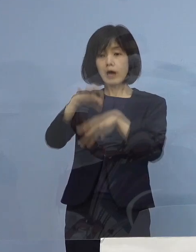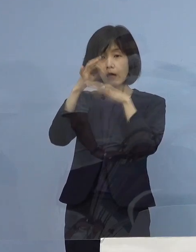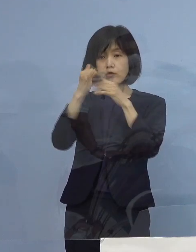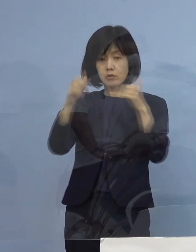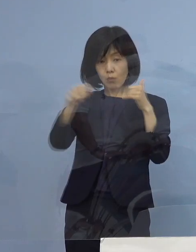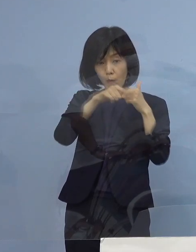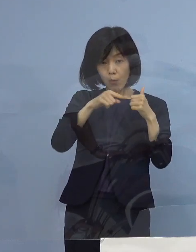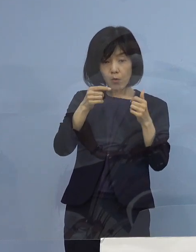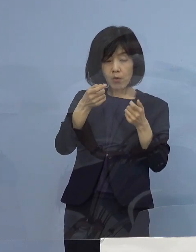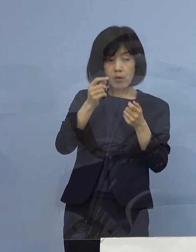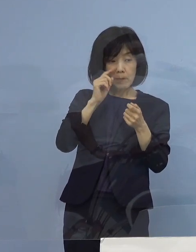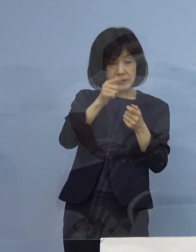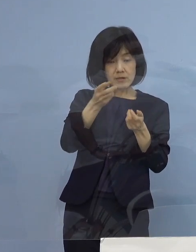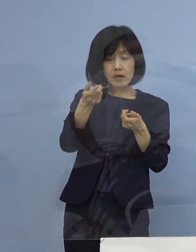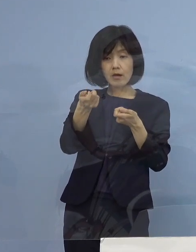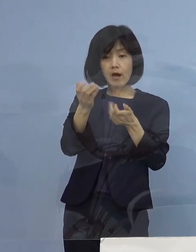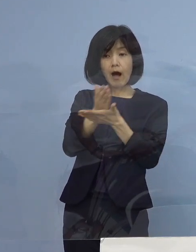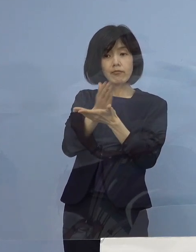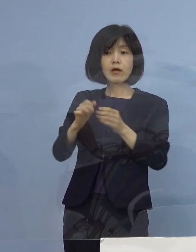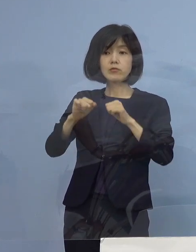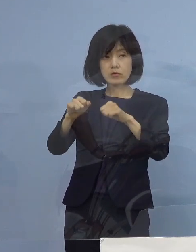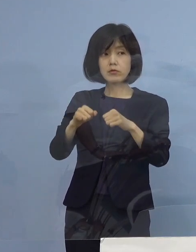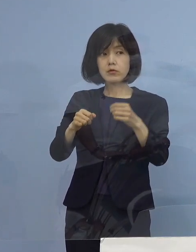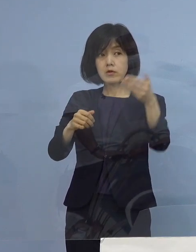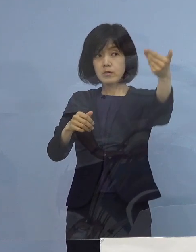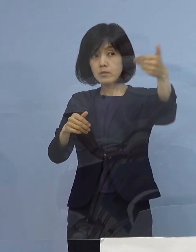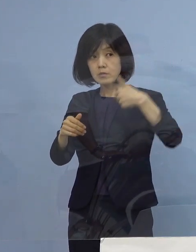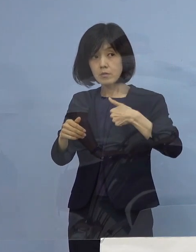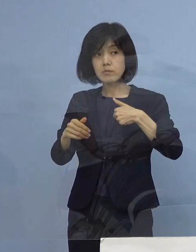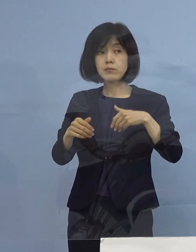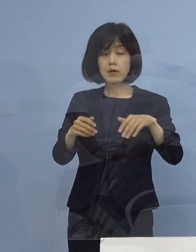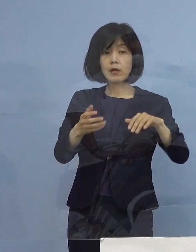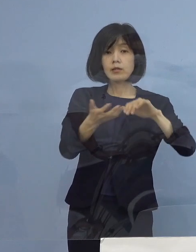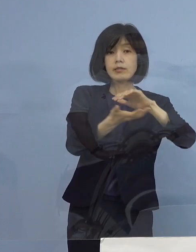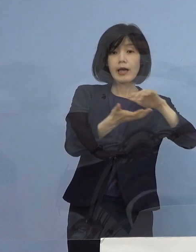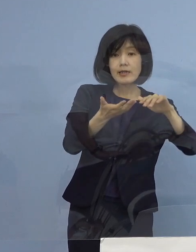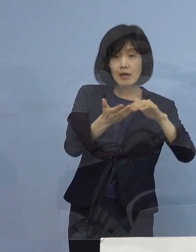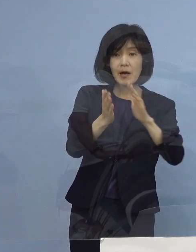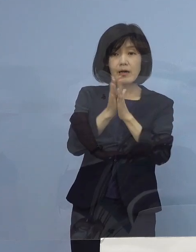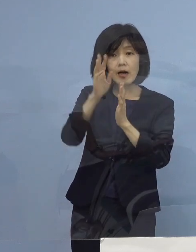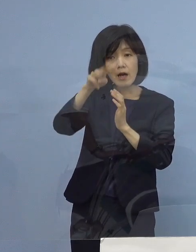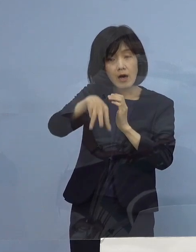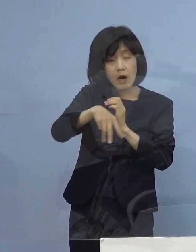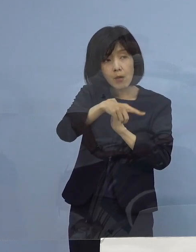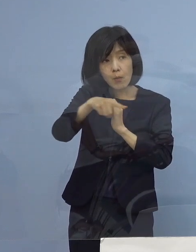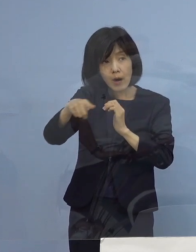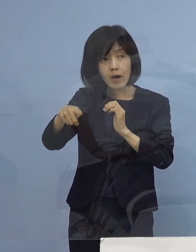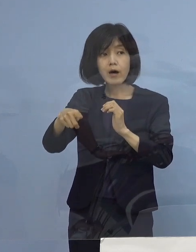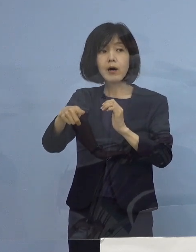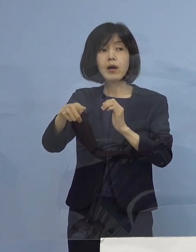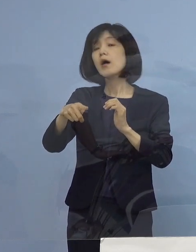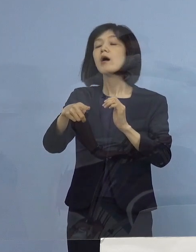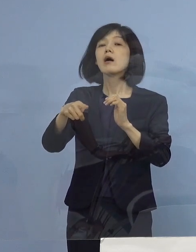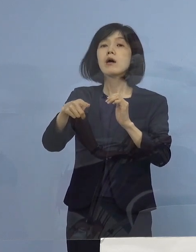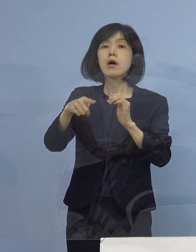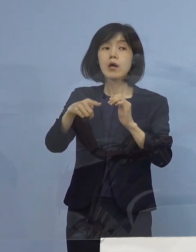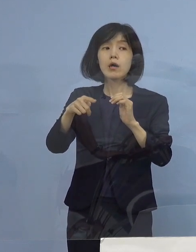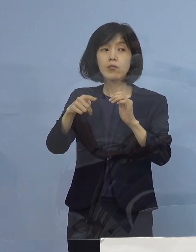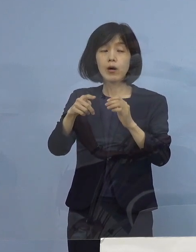（徳島新聞社） 今の話に関連しまして 埼玉（県）とか神奈川（県）とか 症状を点数化して基準を作っているところもあるんですが